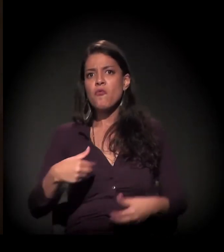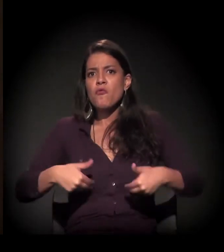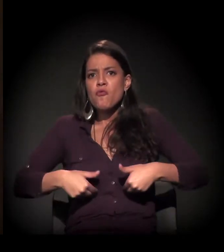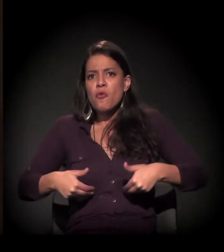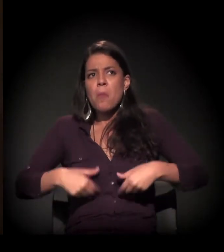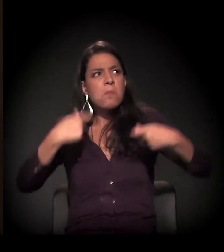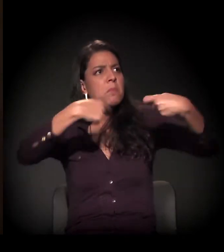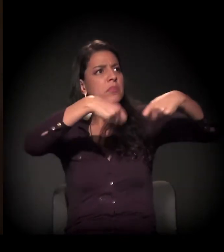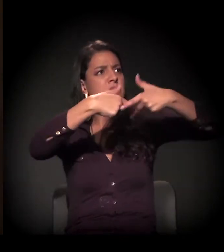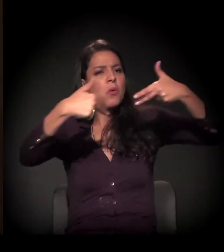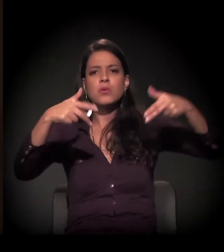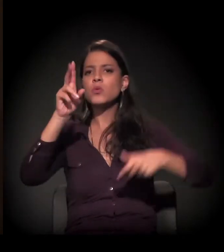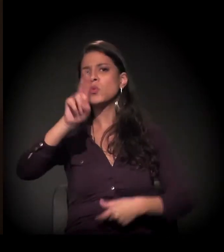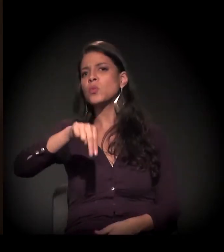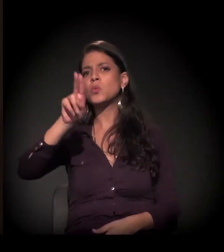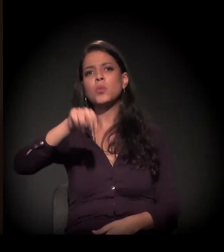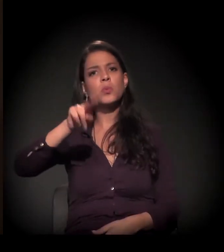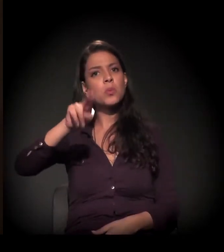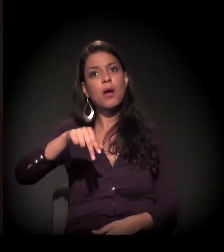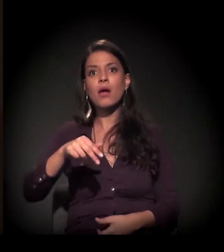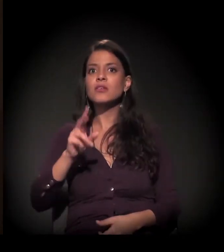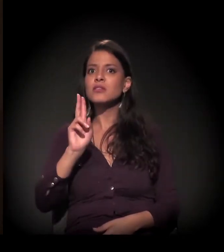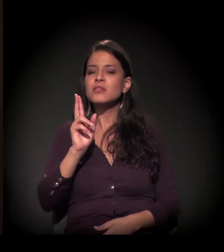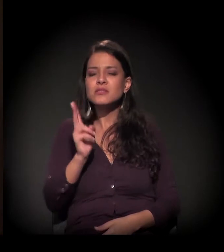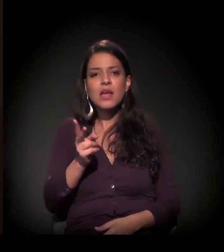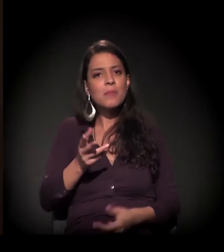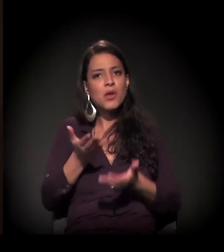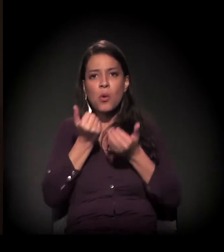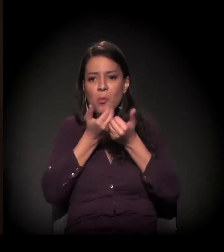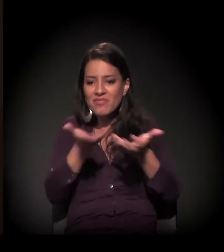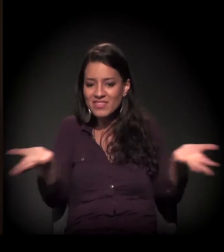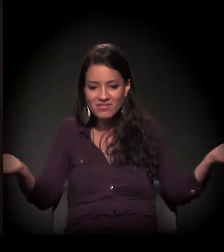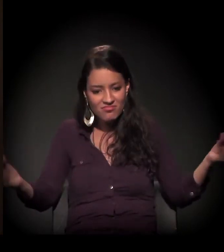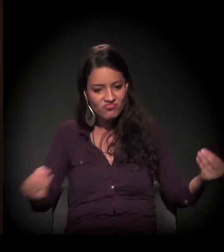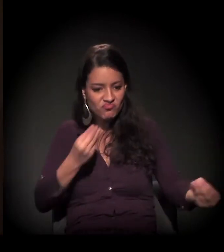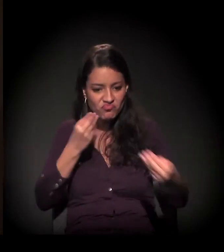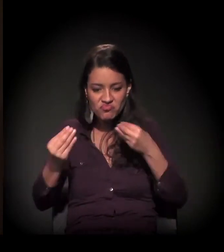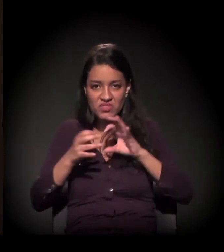eu sempre tive uma mesa posta, sempre fui atendida e servida,